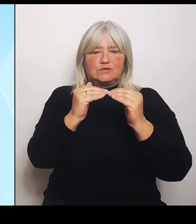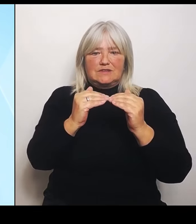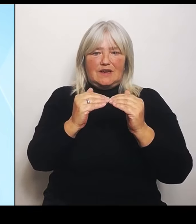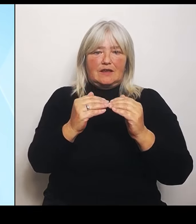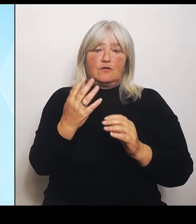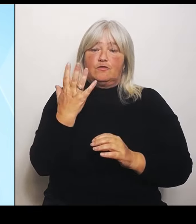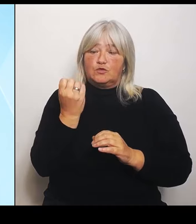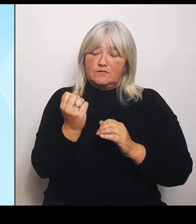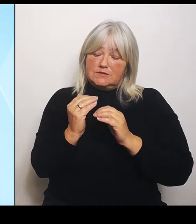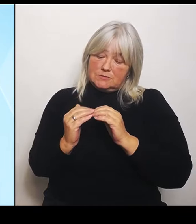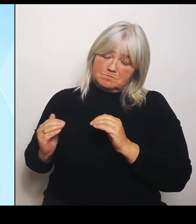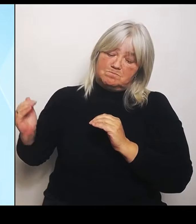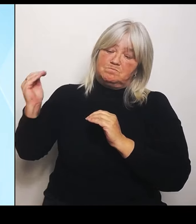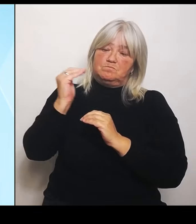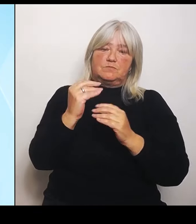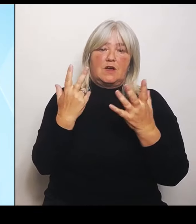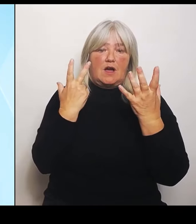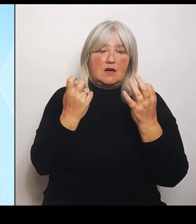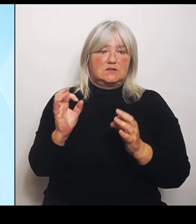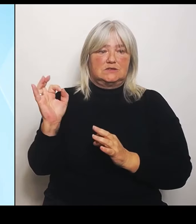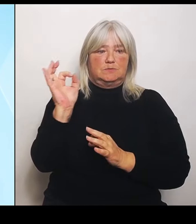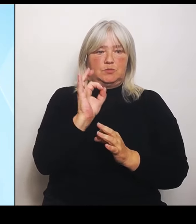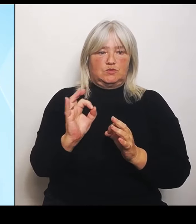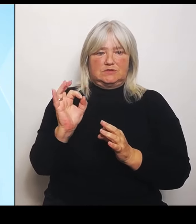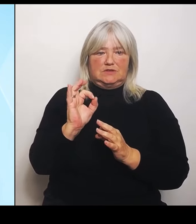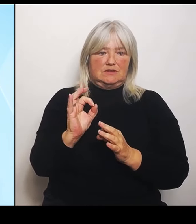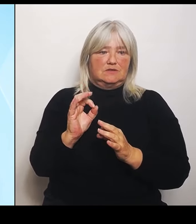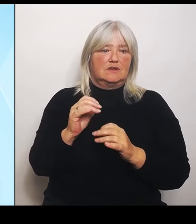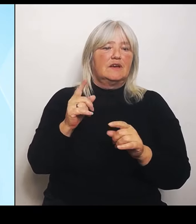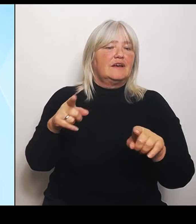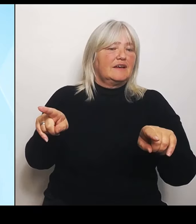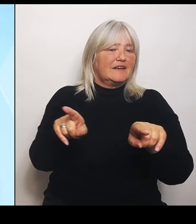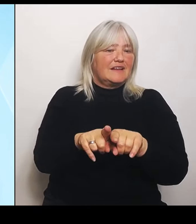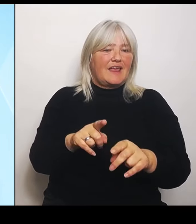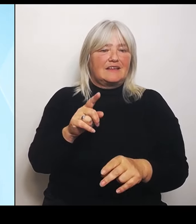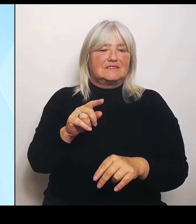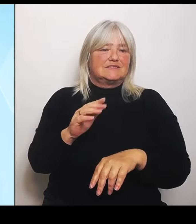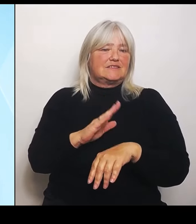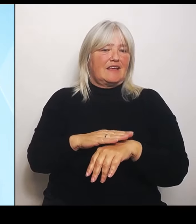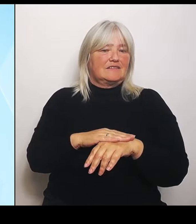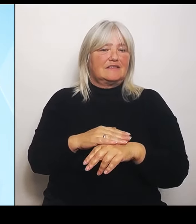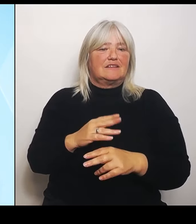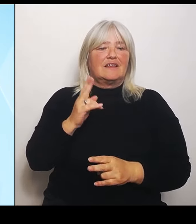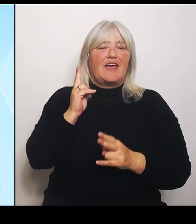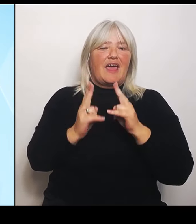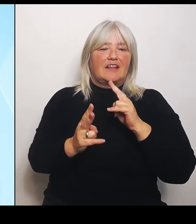Entschädigungsobergrenze aufgehoben wird. Also die Regelung für den Riedstrombereich in Erfüllung der